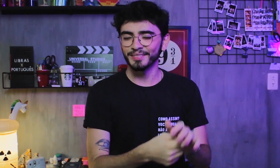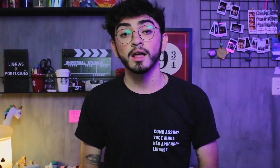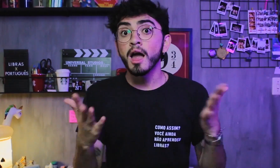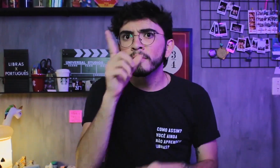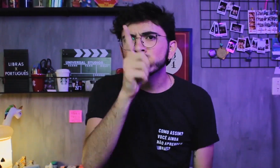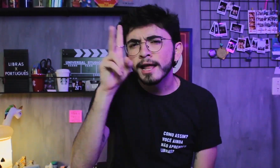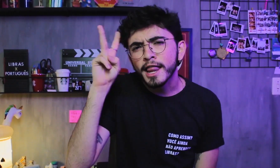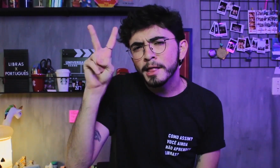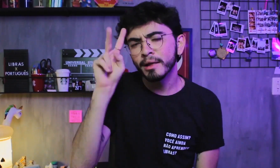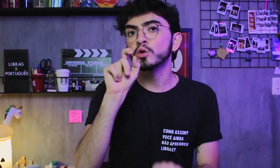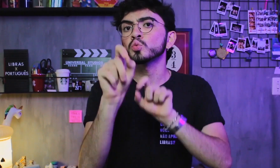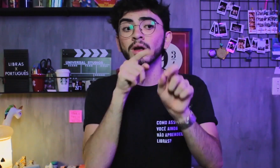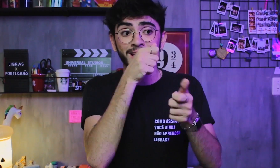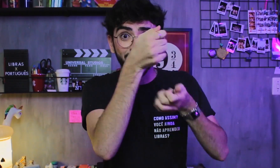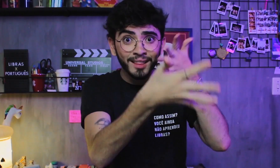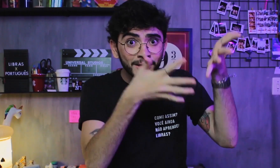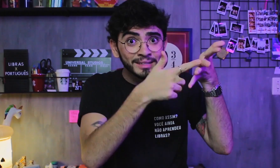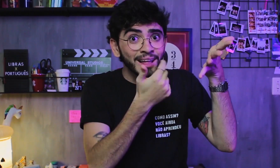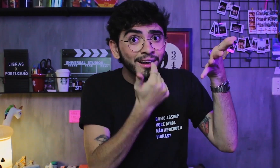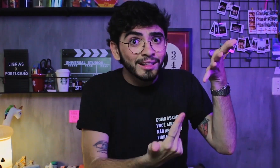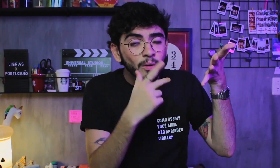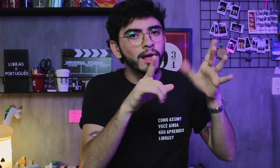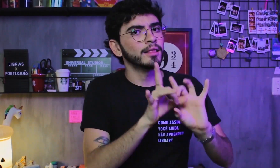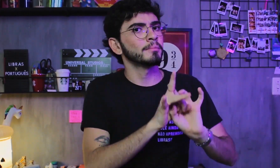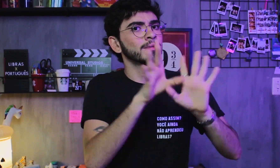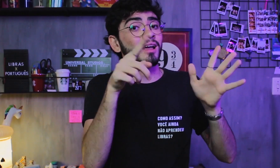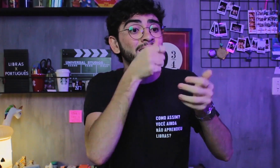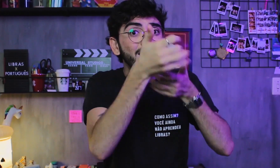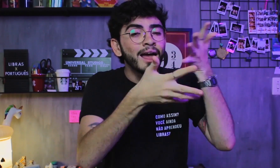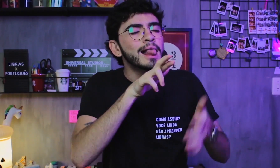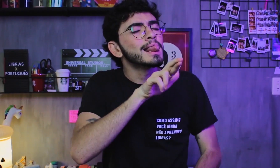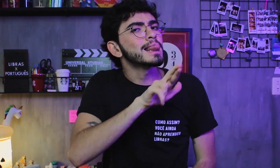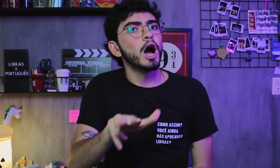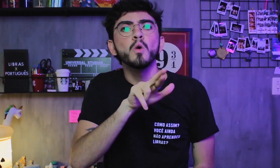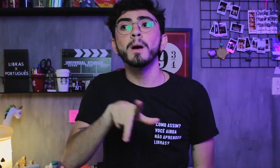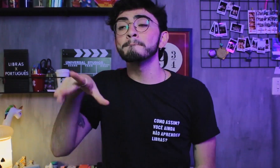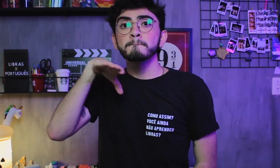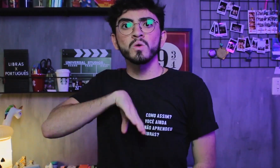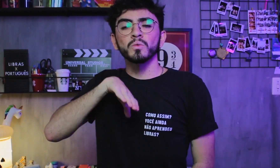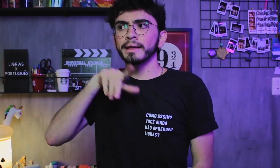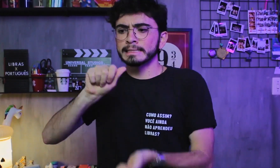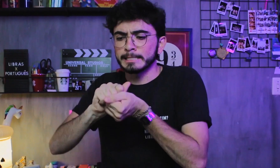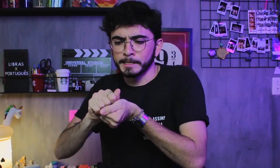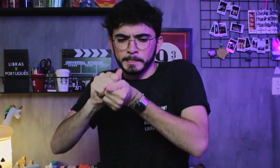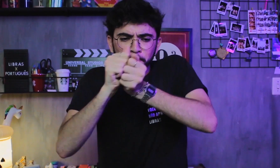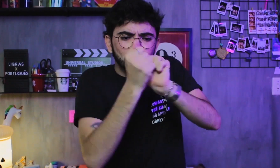Lembre-se sempre que a Libras é uma língua independente! A Libras NÃO é uma representação visual do Português,